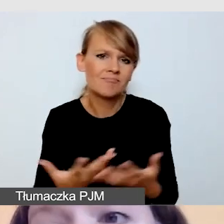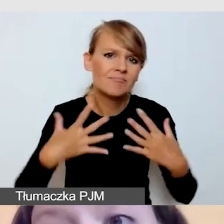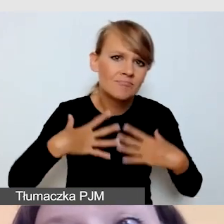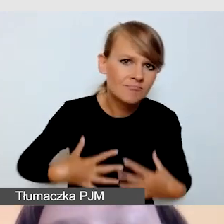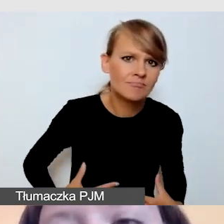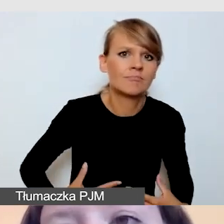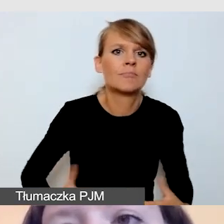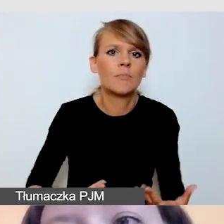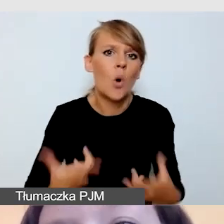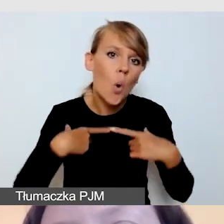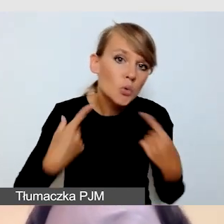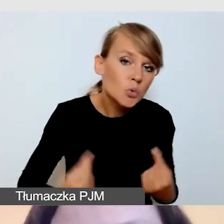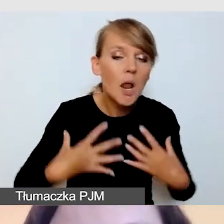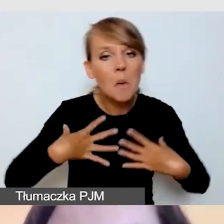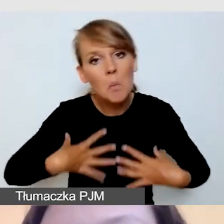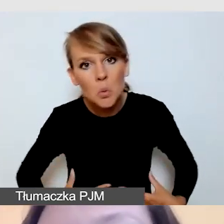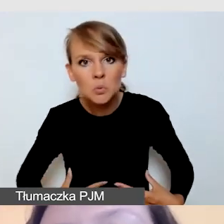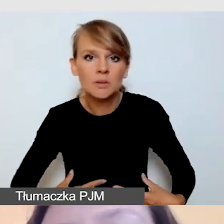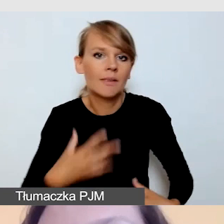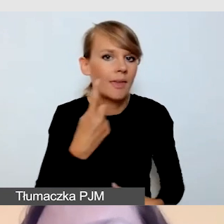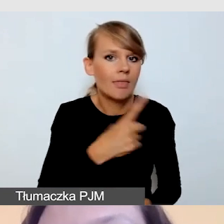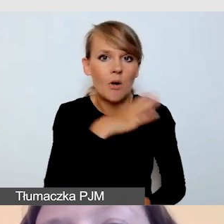Jeśli jest to gala, bardzo poważnego, uroczystego,